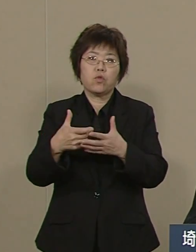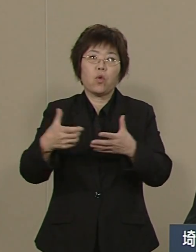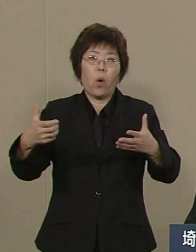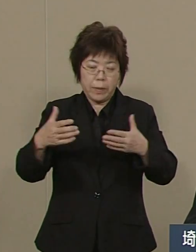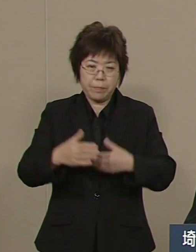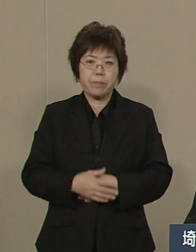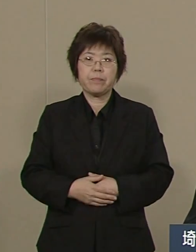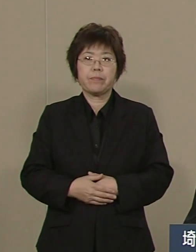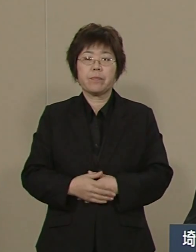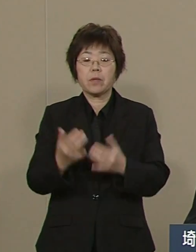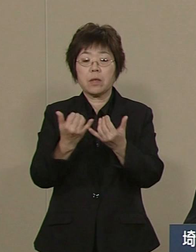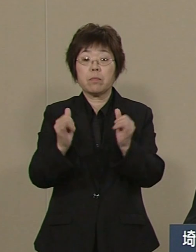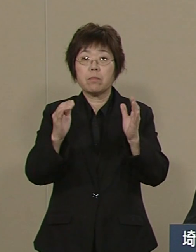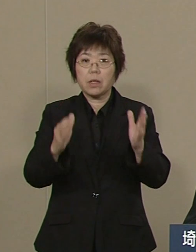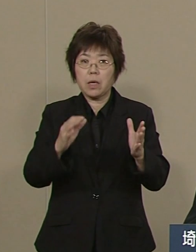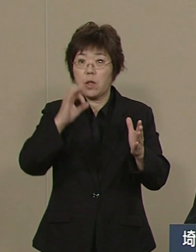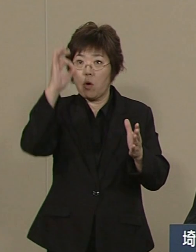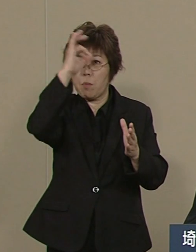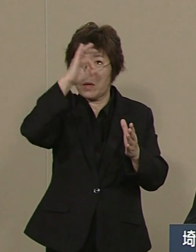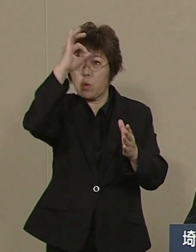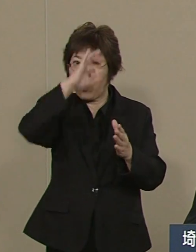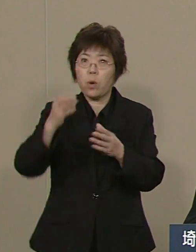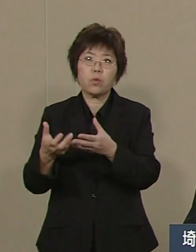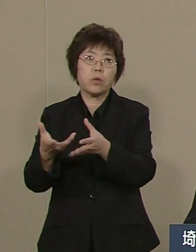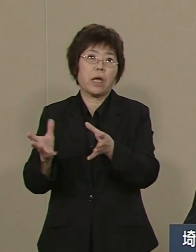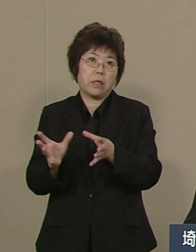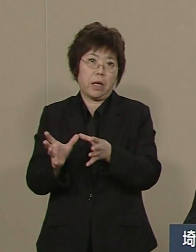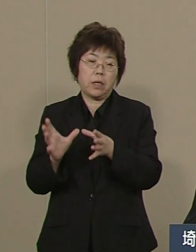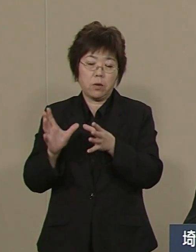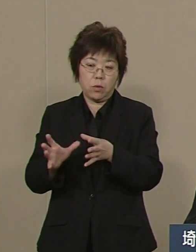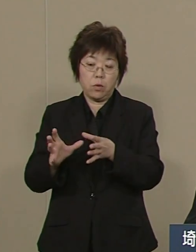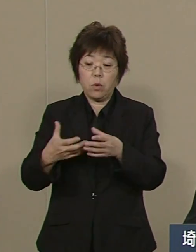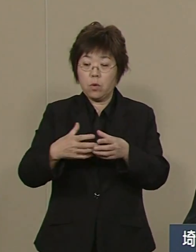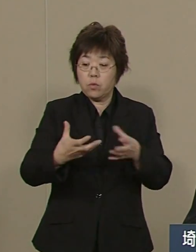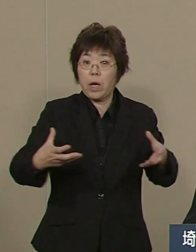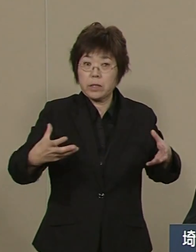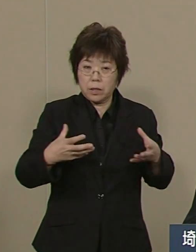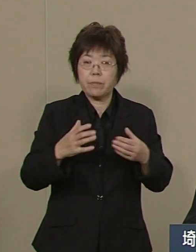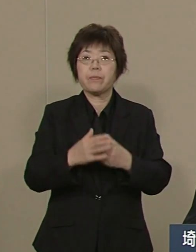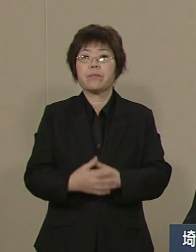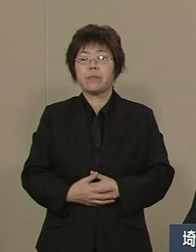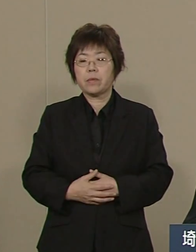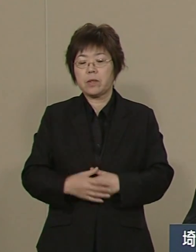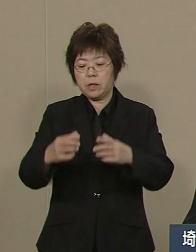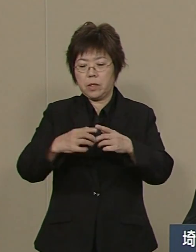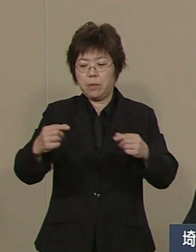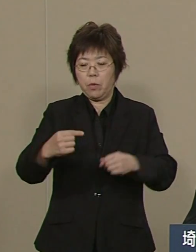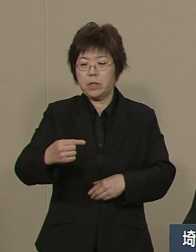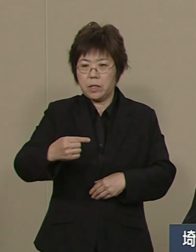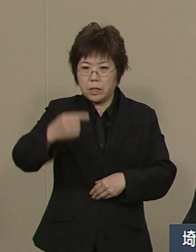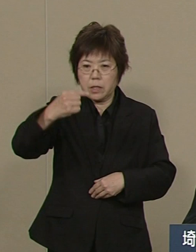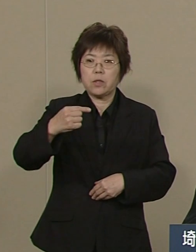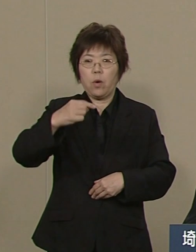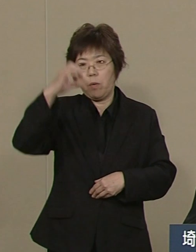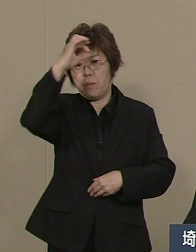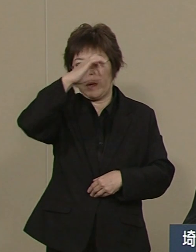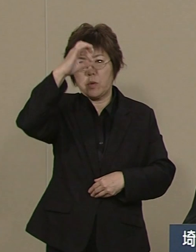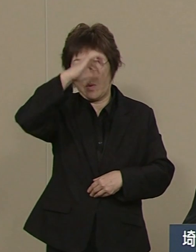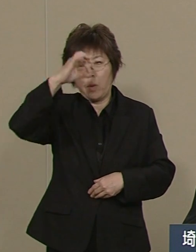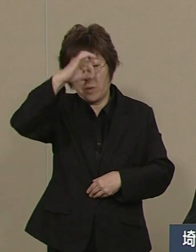515団体から5860団体に増やし まさに日本一のパトロール隊を つくりました